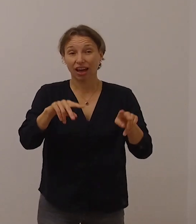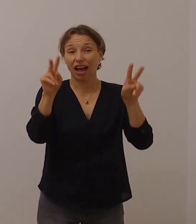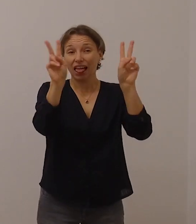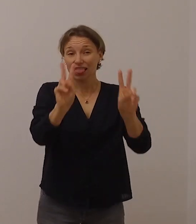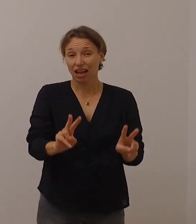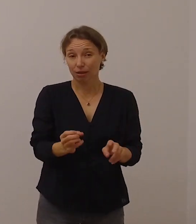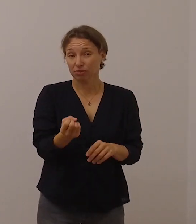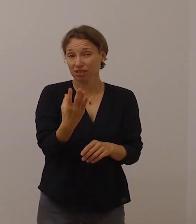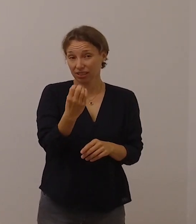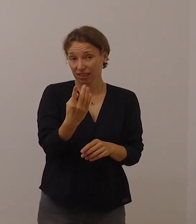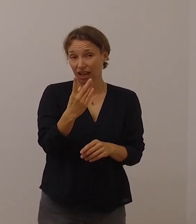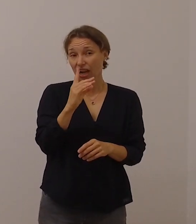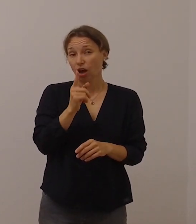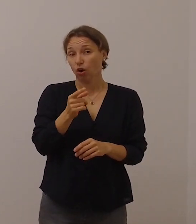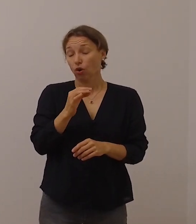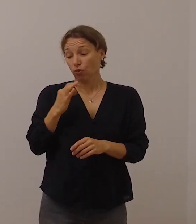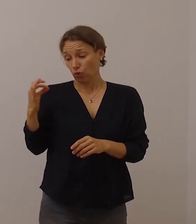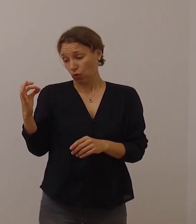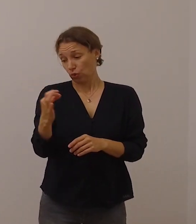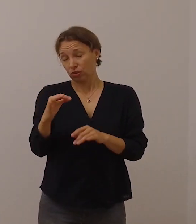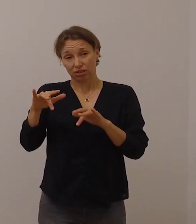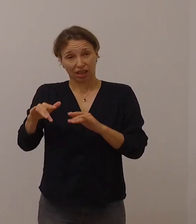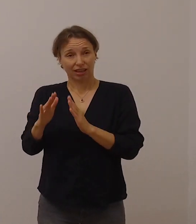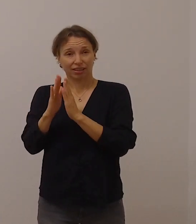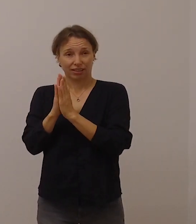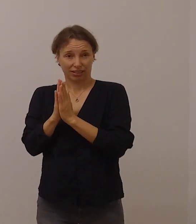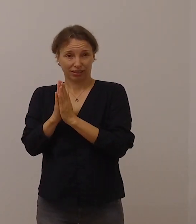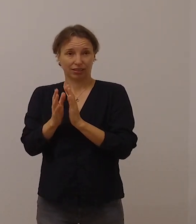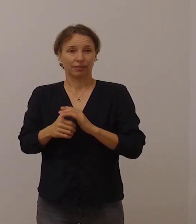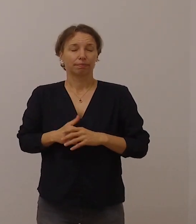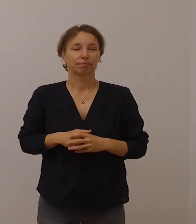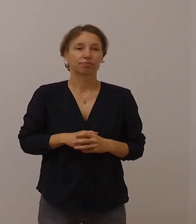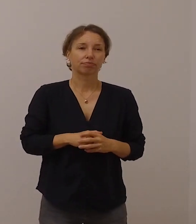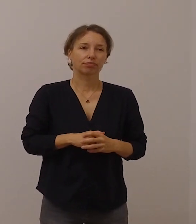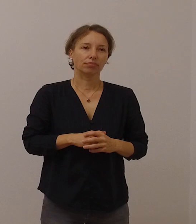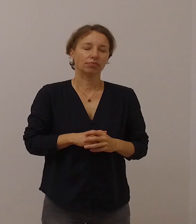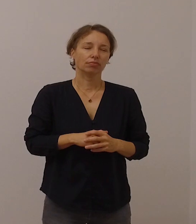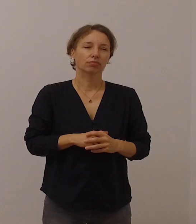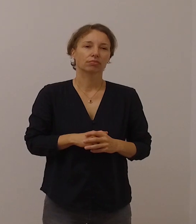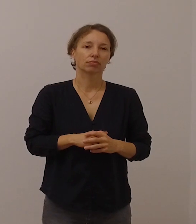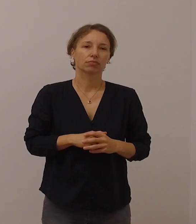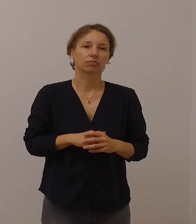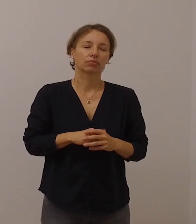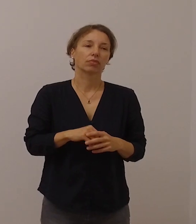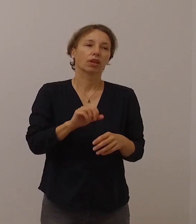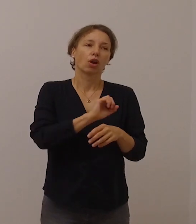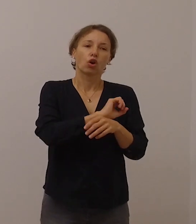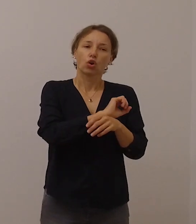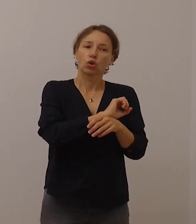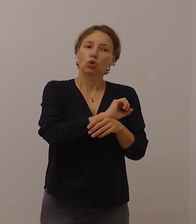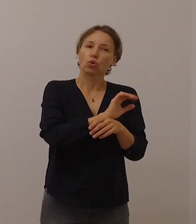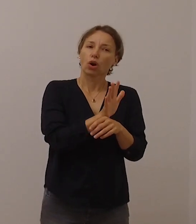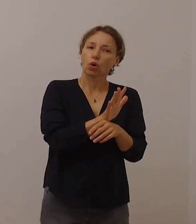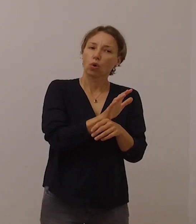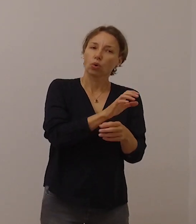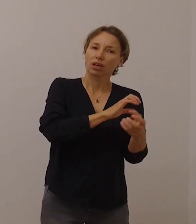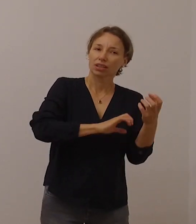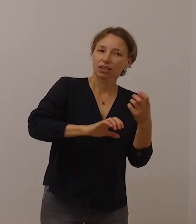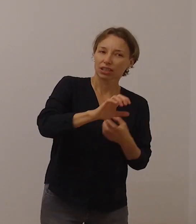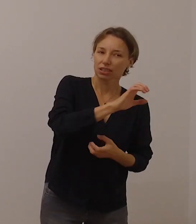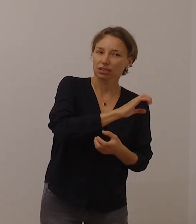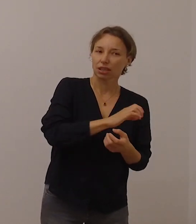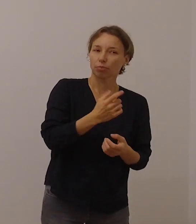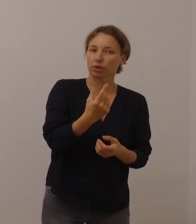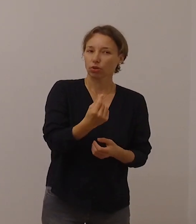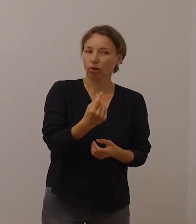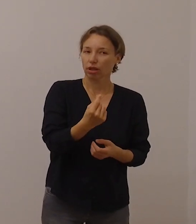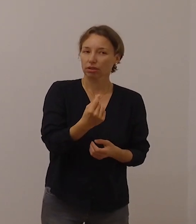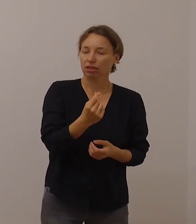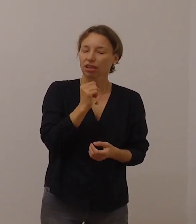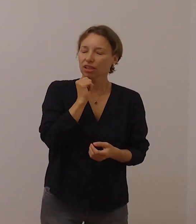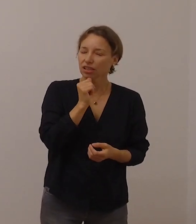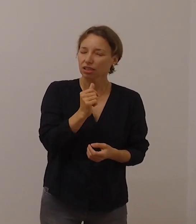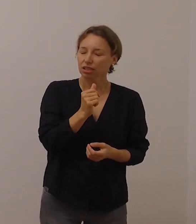Die Coronakrise darf uns nicht dazu verleiten, passiv zu sein und uns zurückzuziehen.